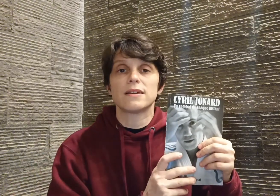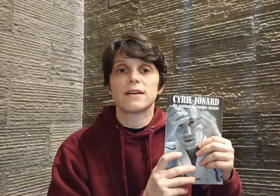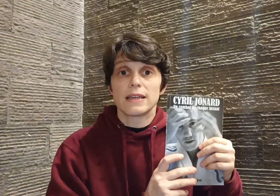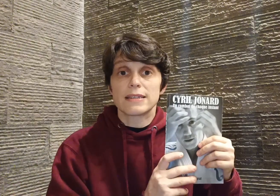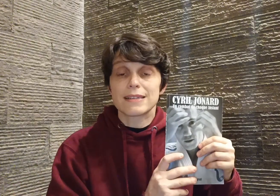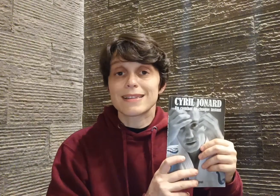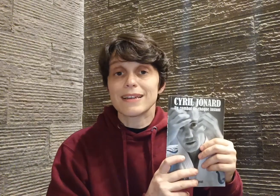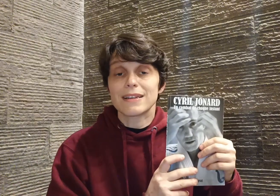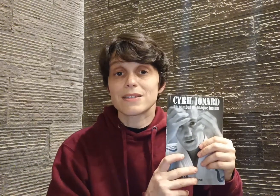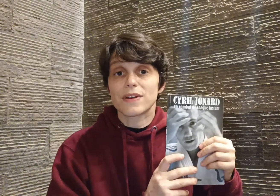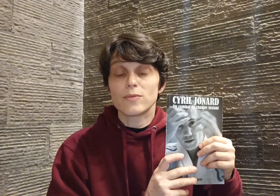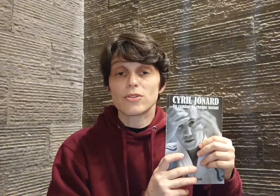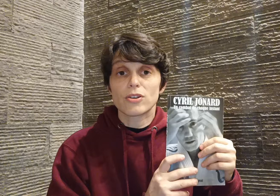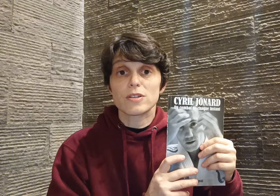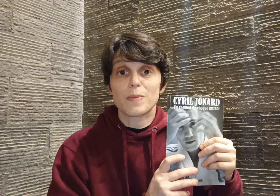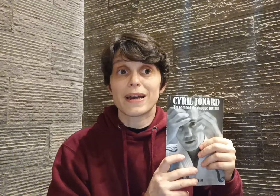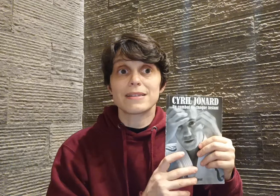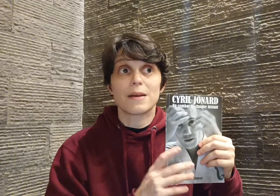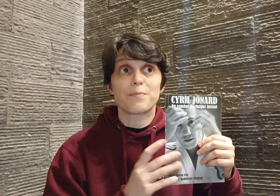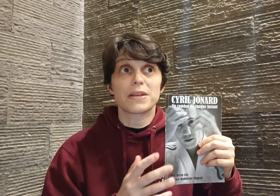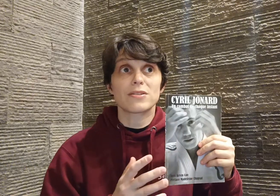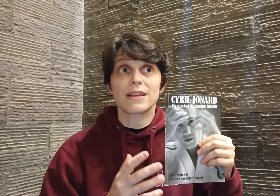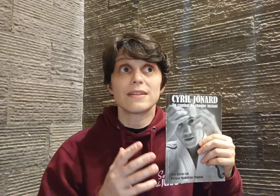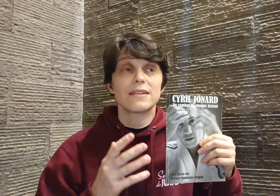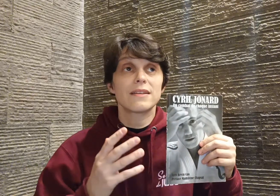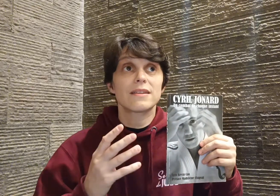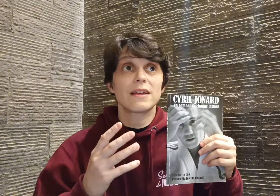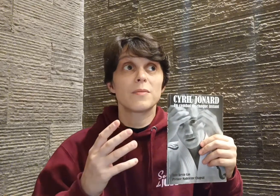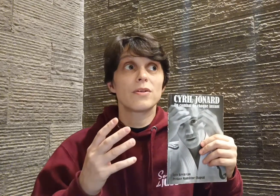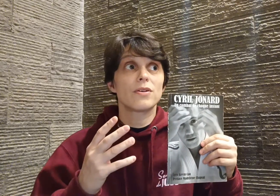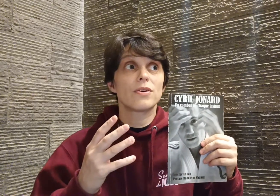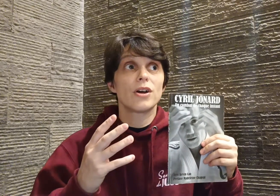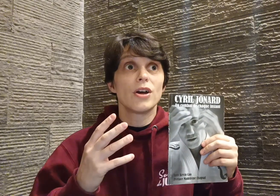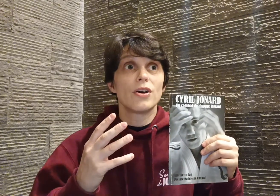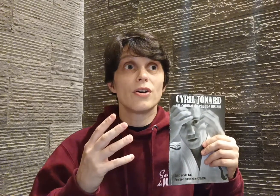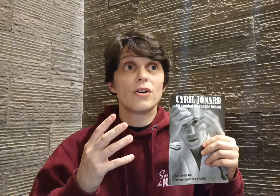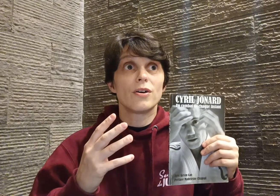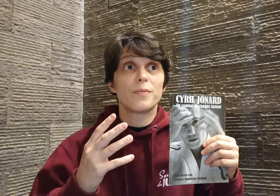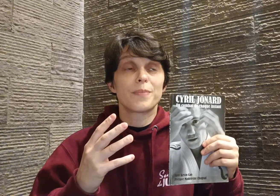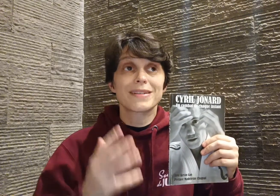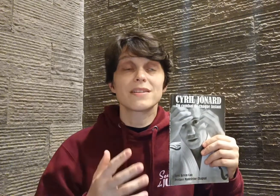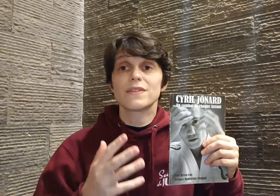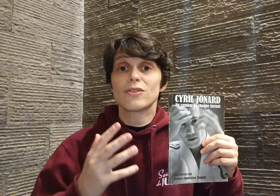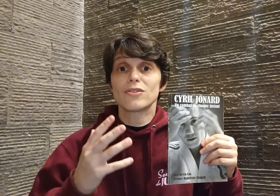et c'est ça qui laisse vraiment transparaître sa personnalité tellement persévérante,